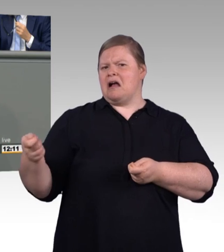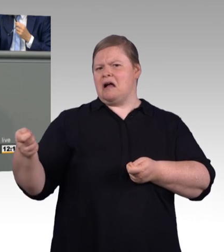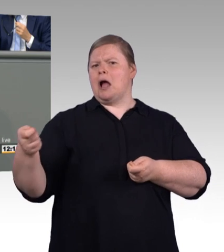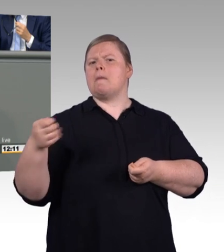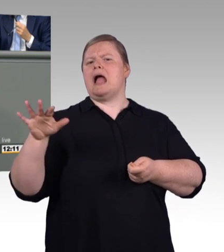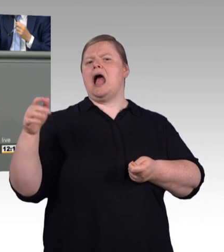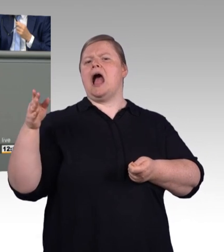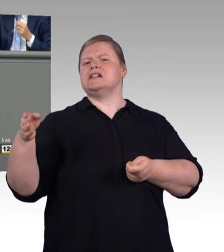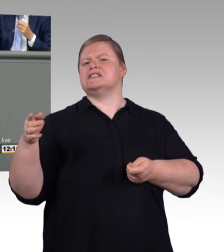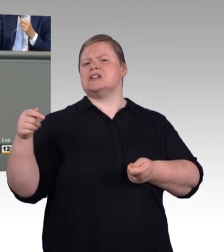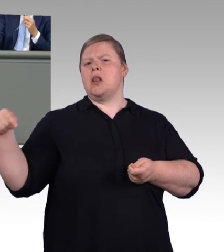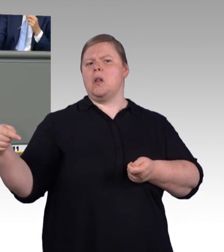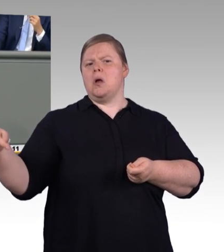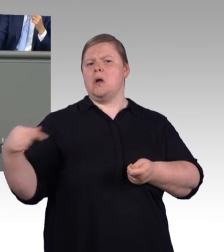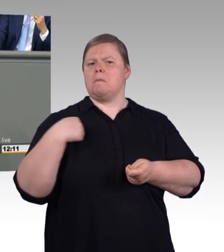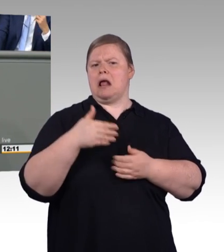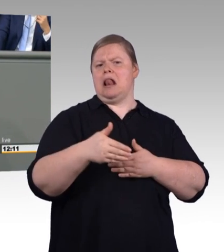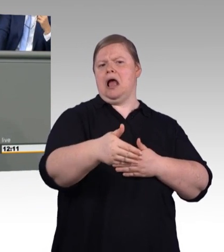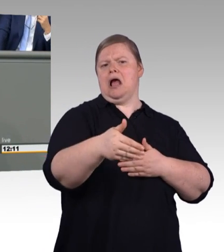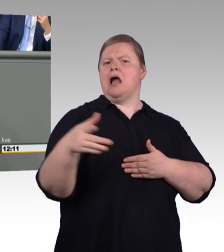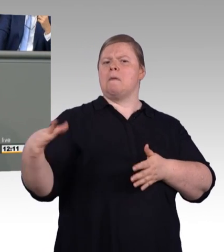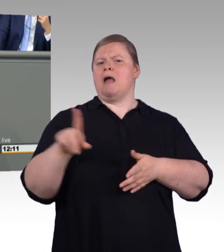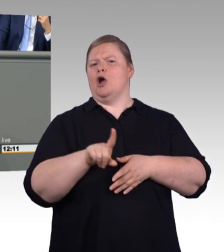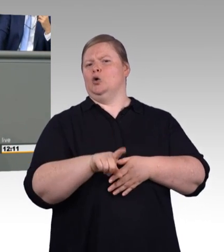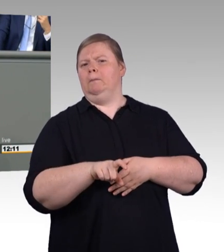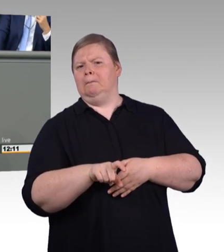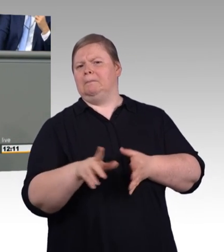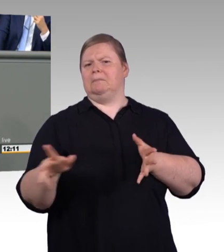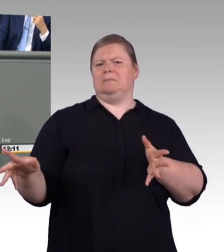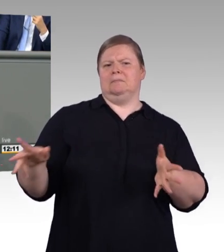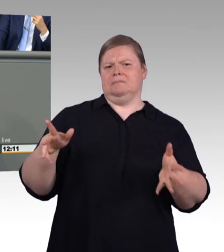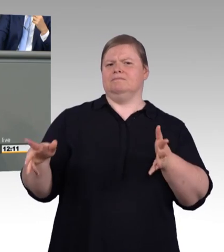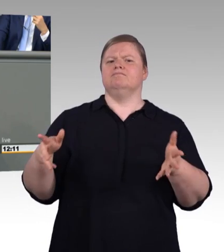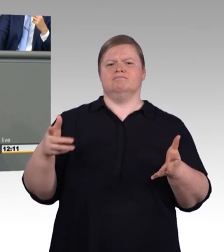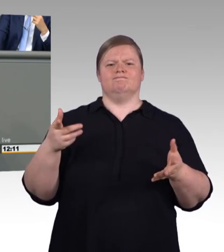wir schreiben nicht an Birnen Äpfel oder an Äpfel Banane dran, sondern wir schreiben